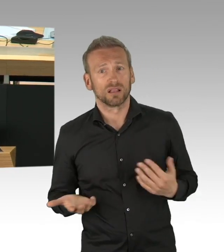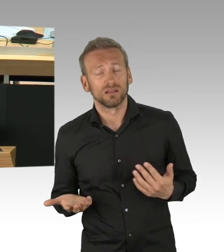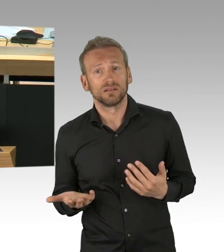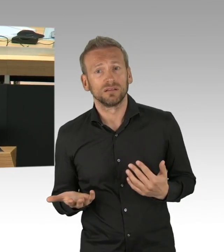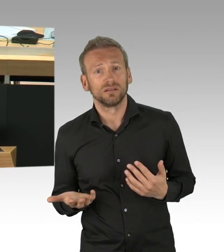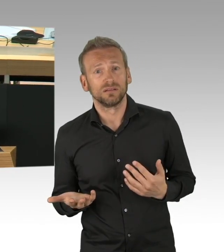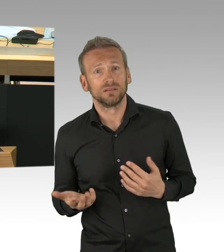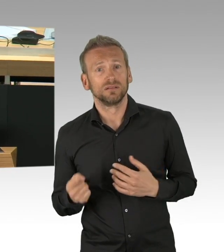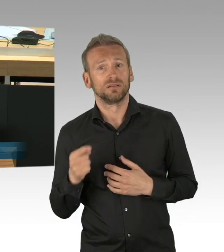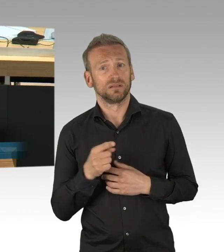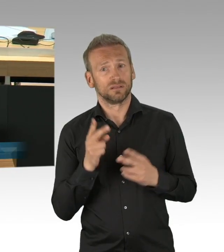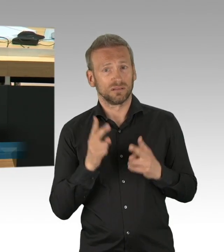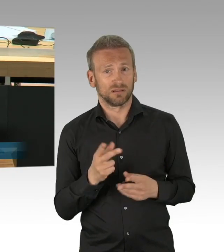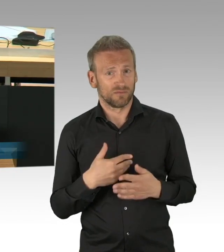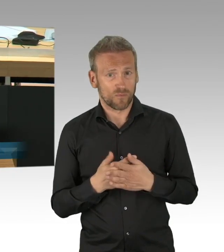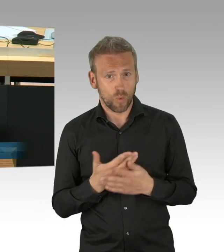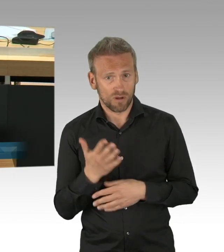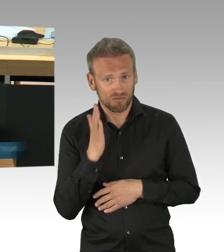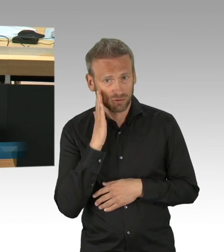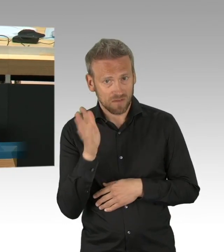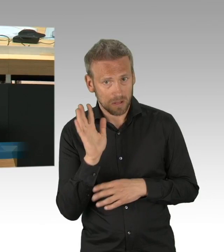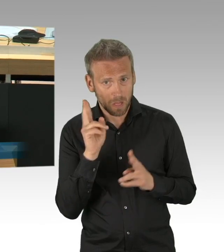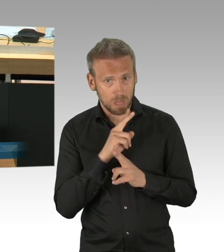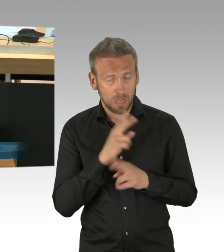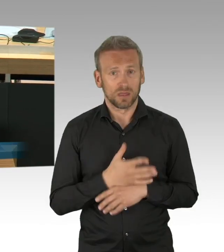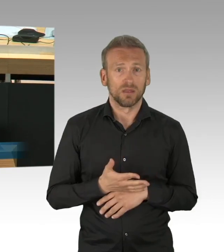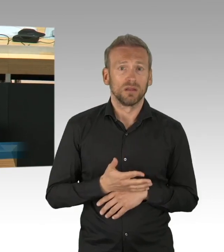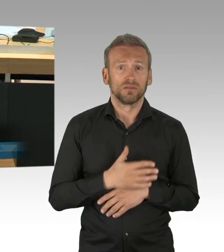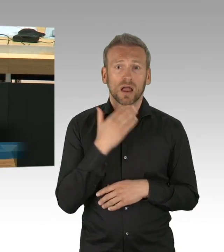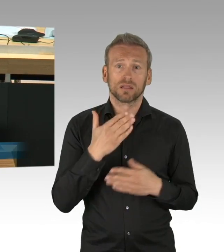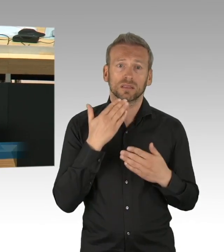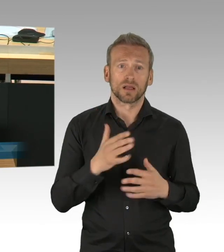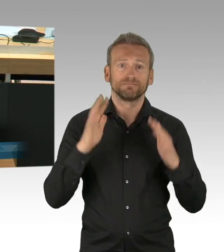Sie haben in Ihren Ausführungen eben tatsächlich einige Punkte angesprochen, die wir durchaus nachvollziehen können,